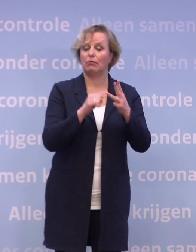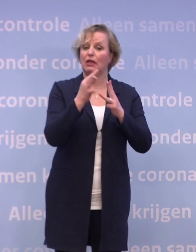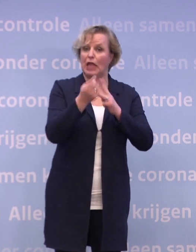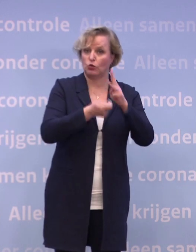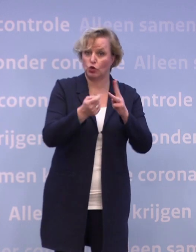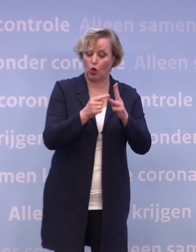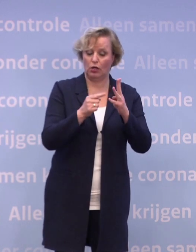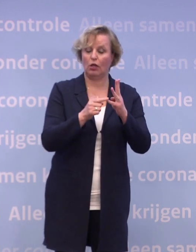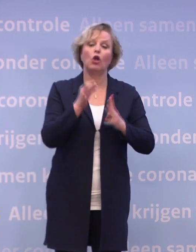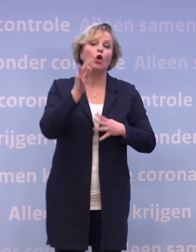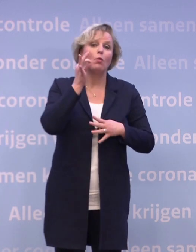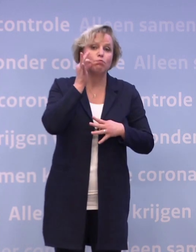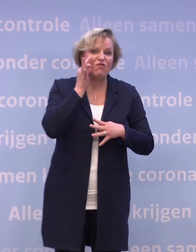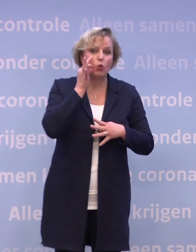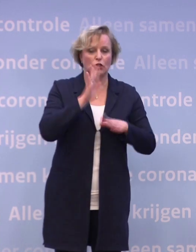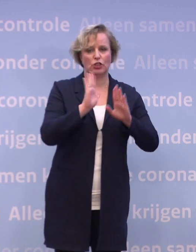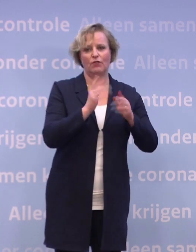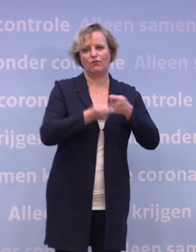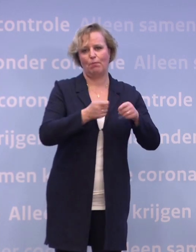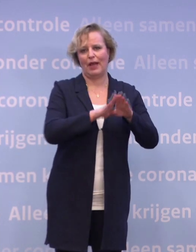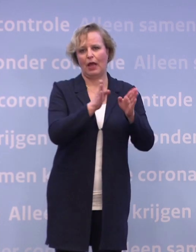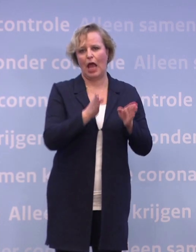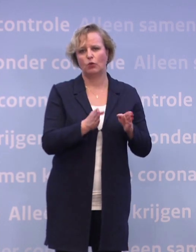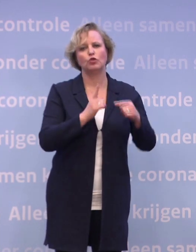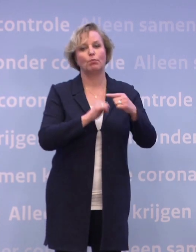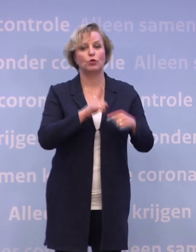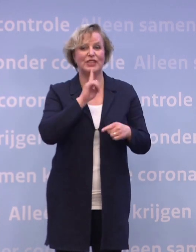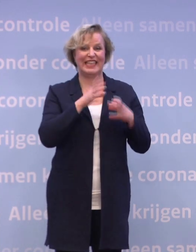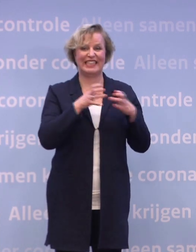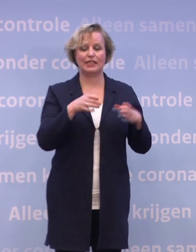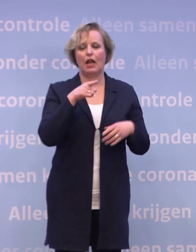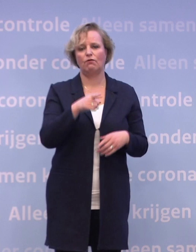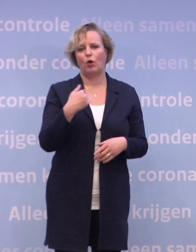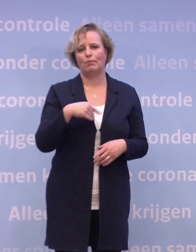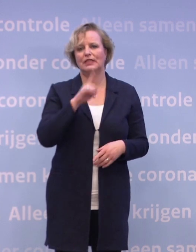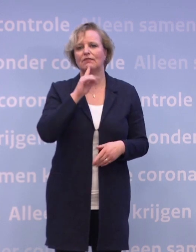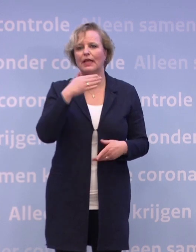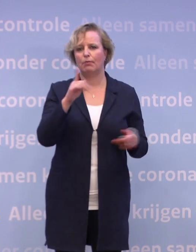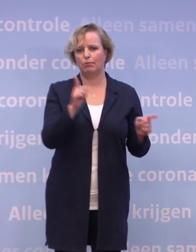...de bewoners van verpleeghuizen en van instellingen voor mensen met een beperking.